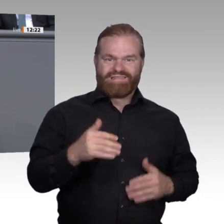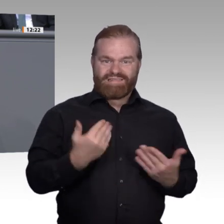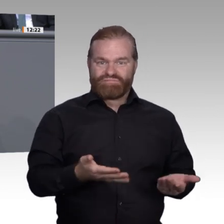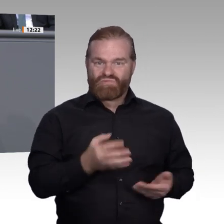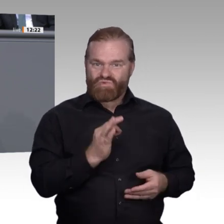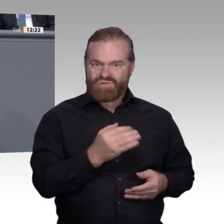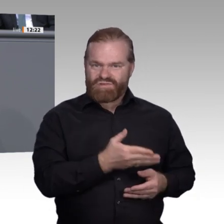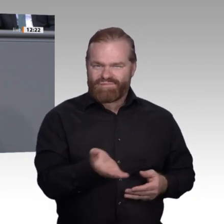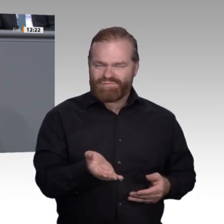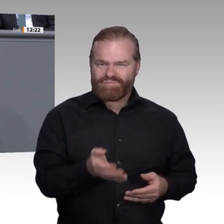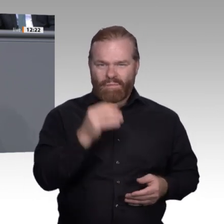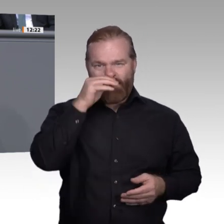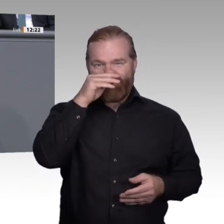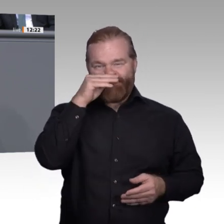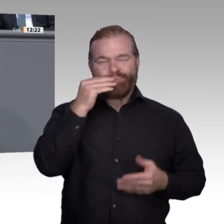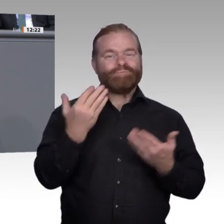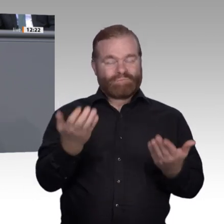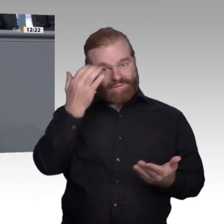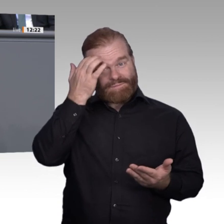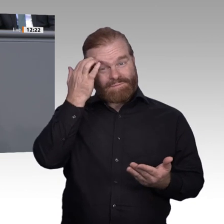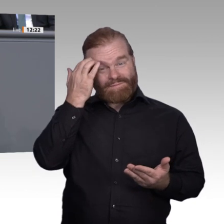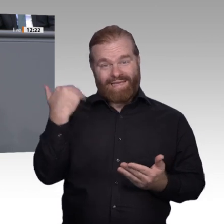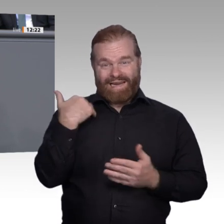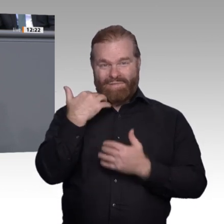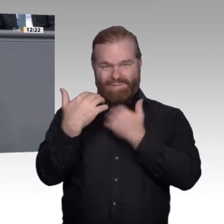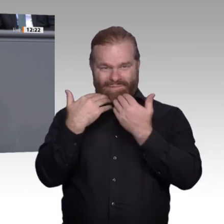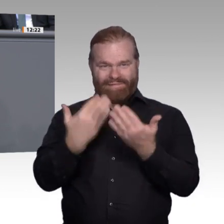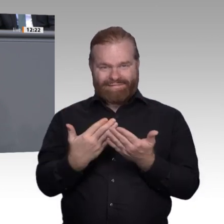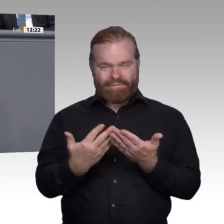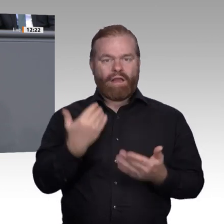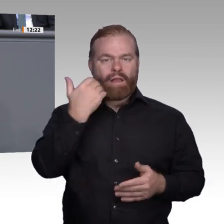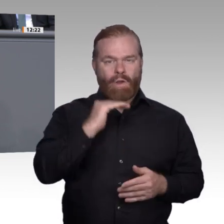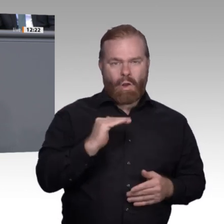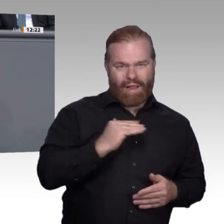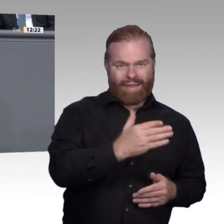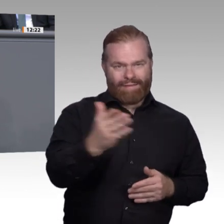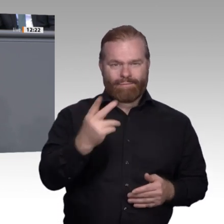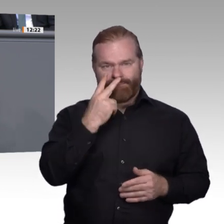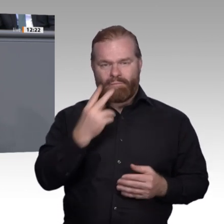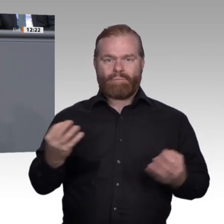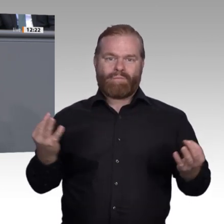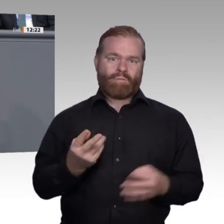Fachkräfte. Noch einmal zur Erinnerung: Laut Prognos-Forschungsinstitut fehlen uns bis 2030 3